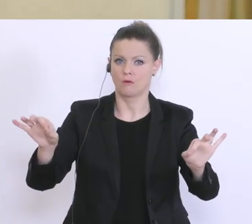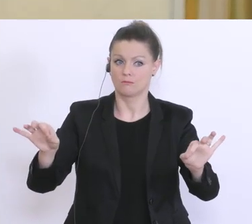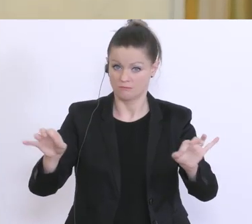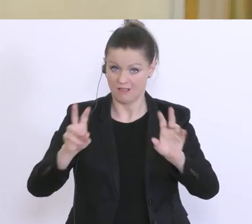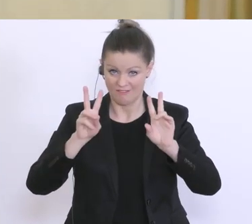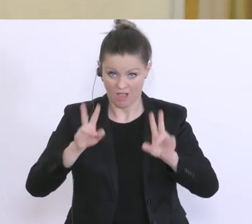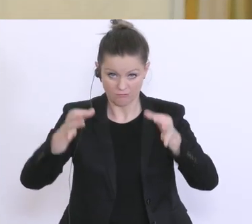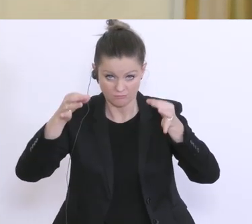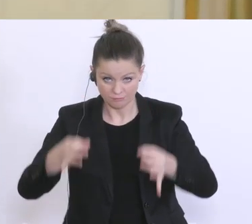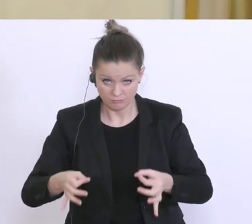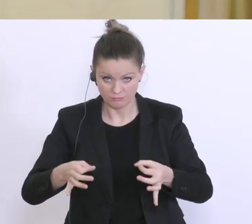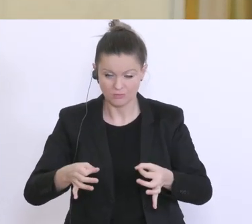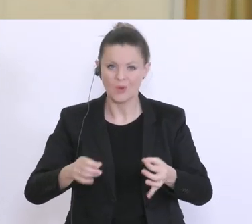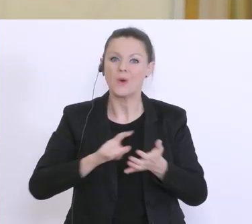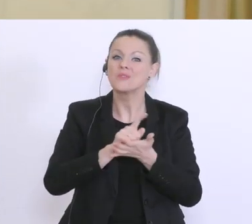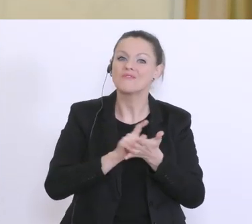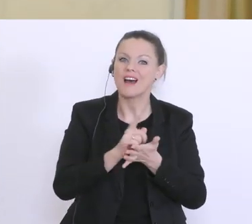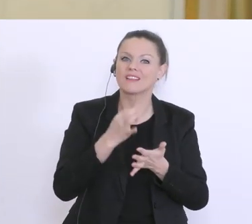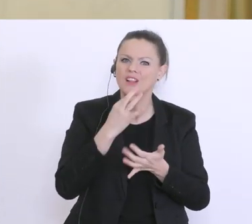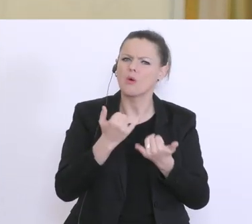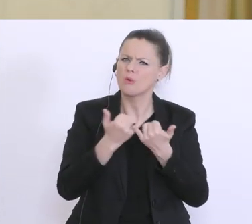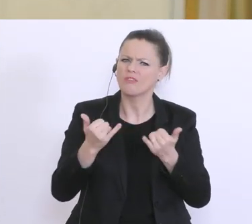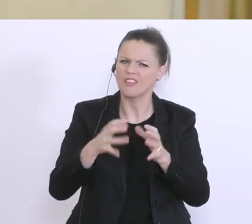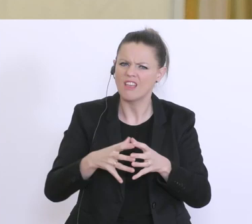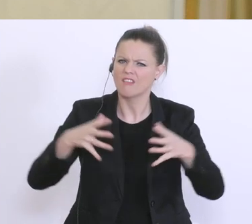Wann würde das Kommen und auf welchen Kreis würde das erweitert werden?